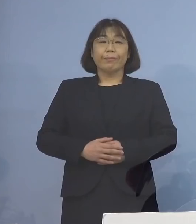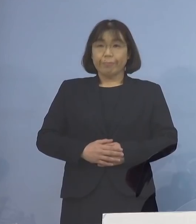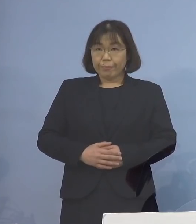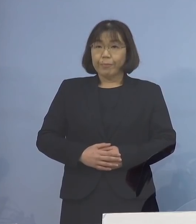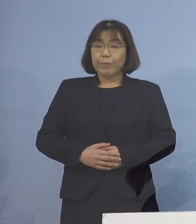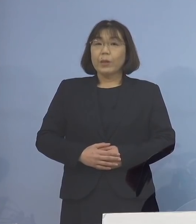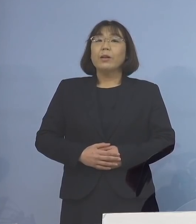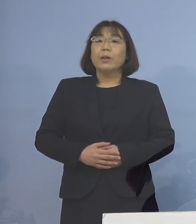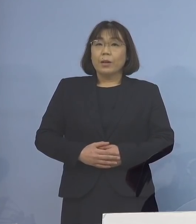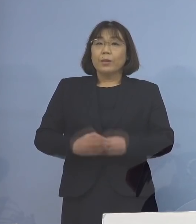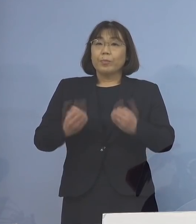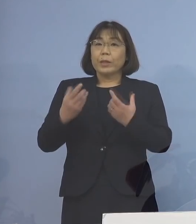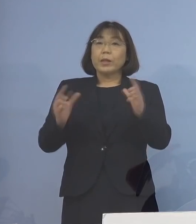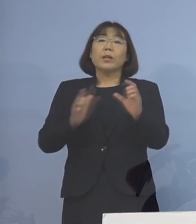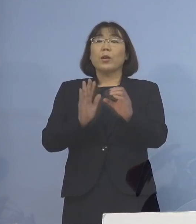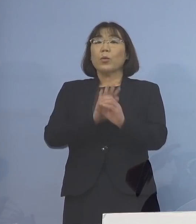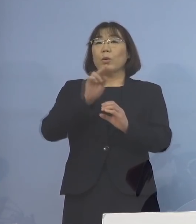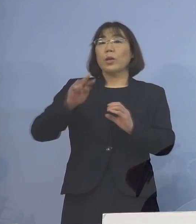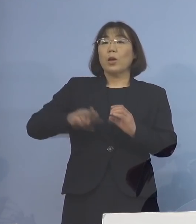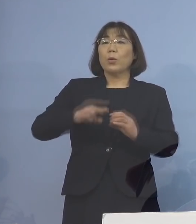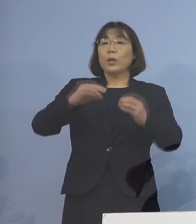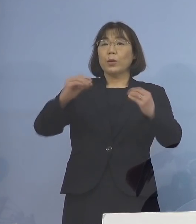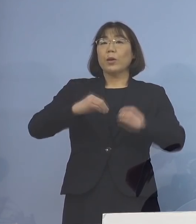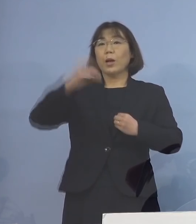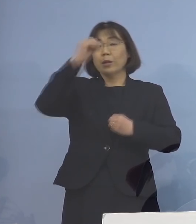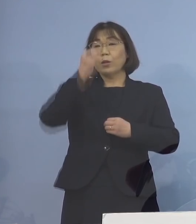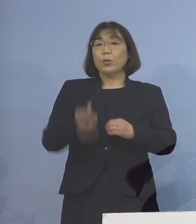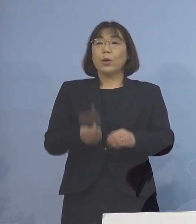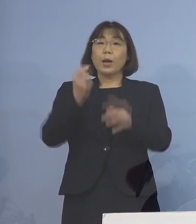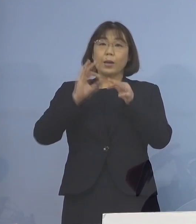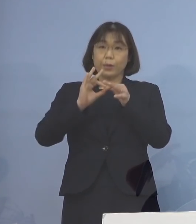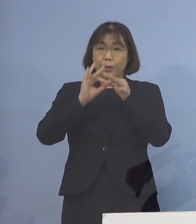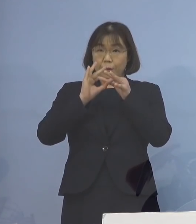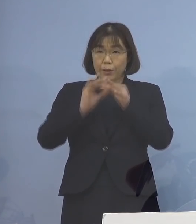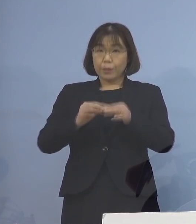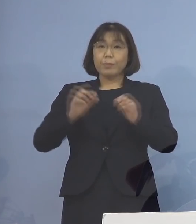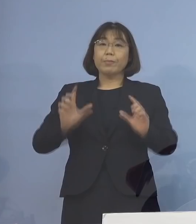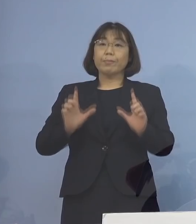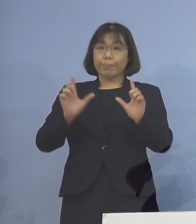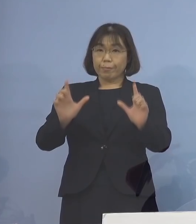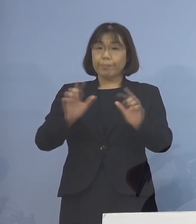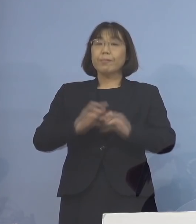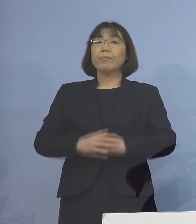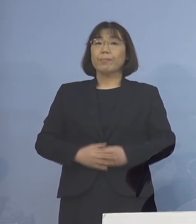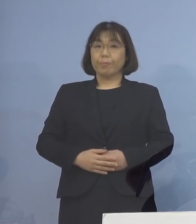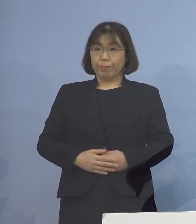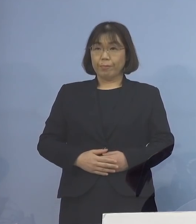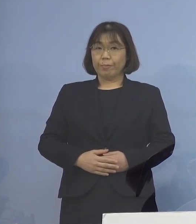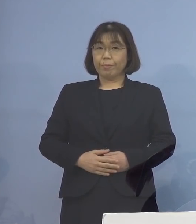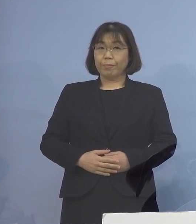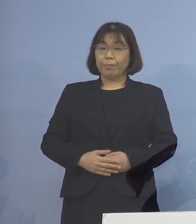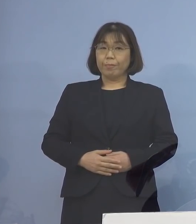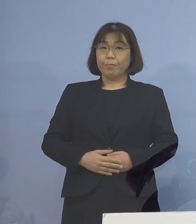（知事） それでは新型コロナウイルス感染症の 発生につきまして 発表させていただきます